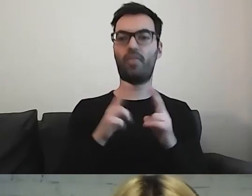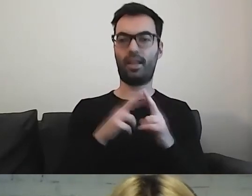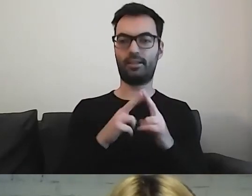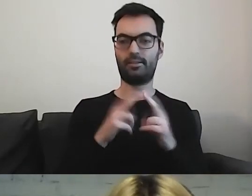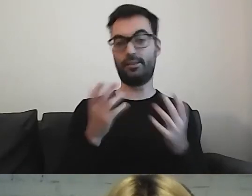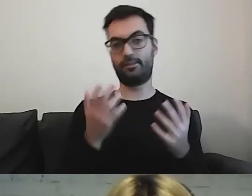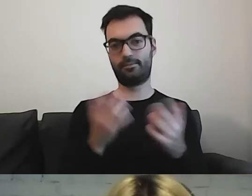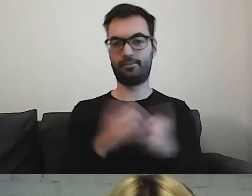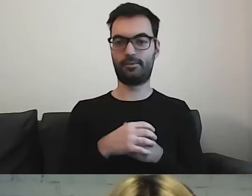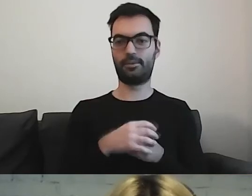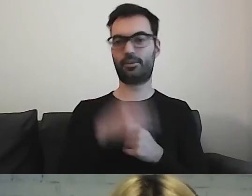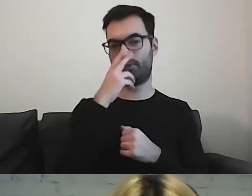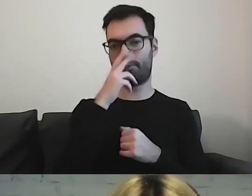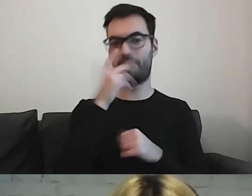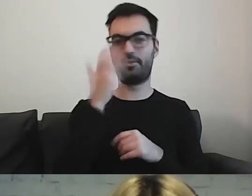to mogą państwo zobaczyć, co wyskoczy.